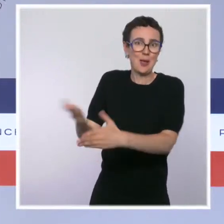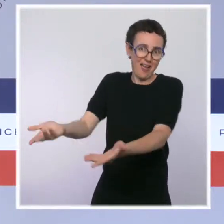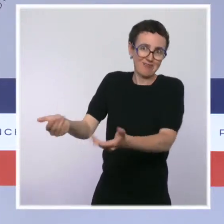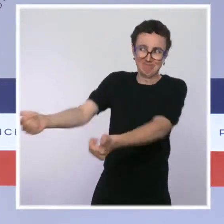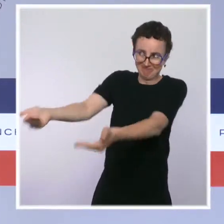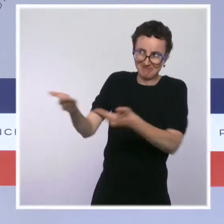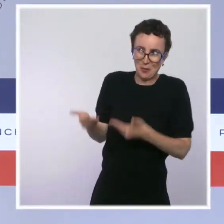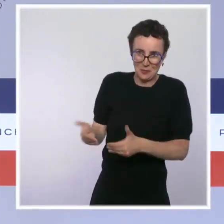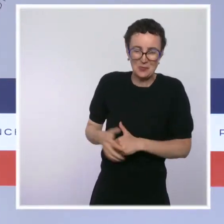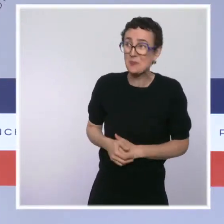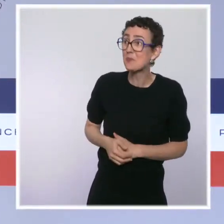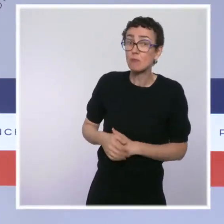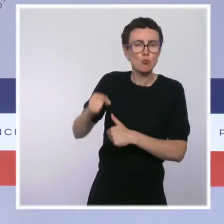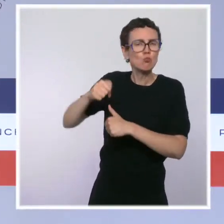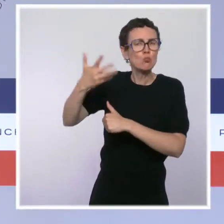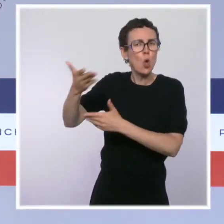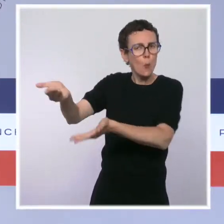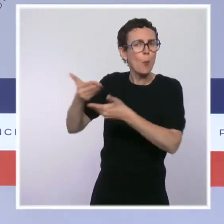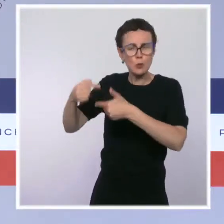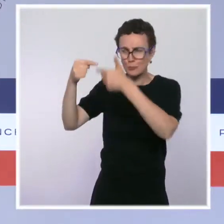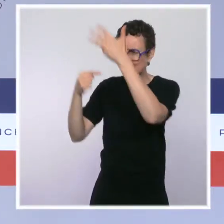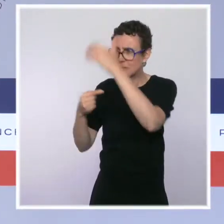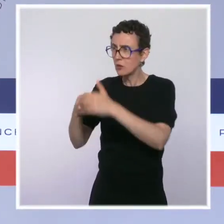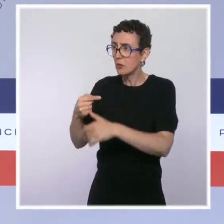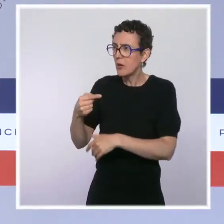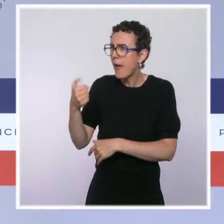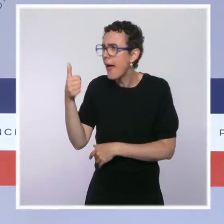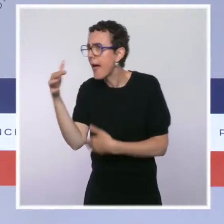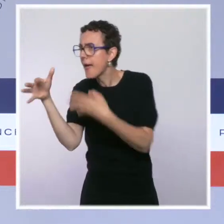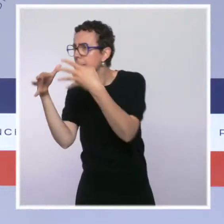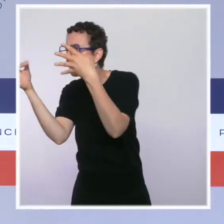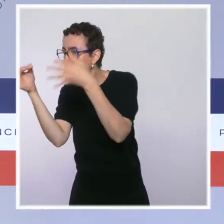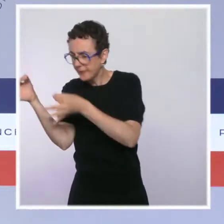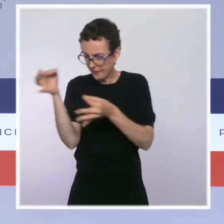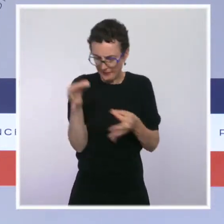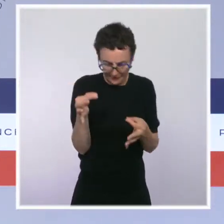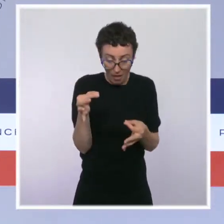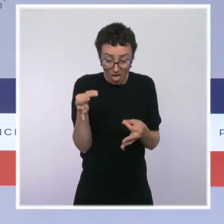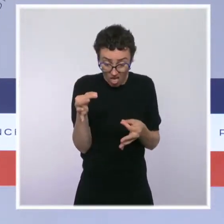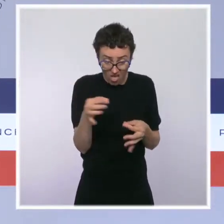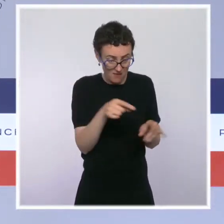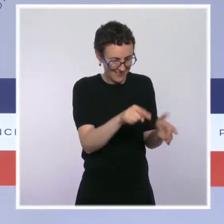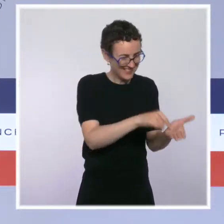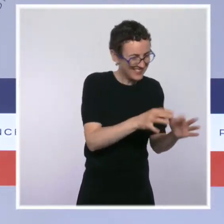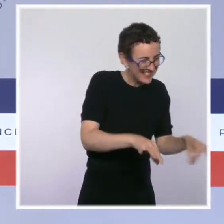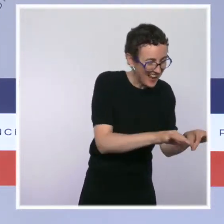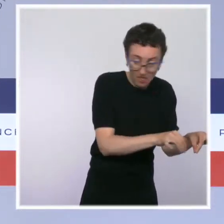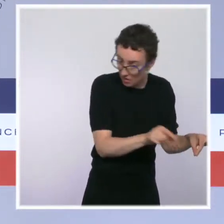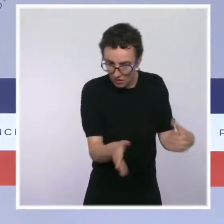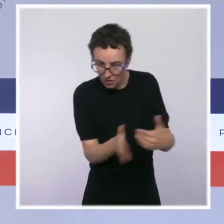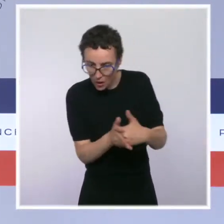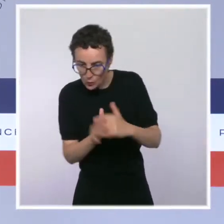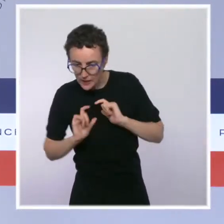ces salles à proximité immédiate d'une école. Ça nous semble juste totalement impossible. Donc, c'est ce qu'on a répondu à la maire de Paris.